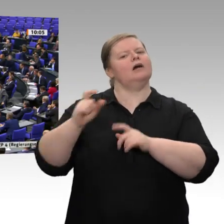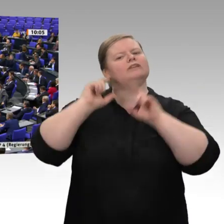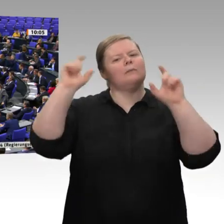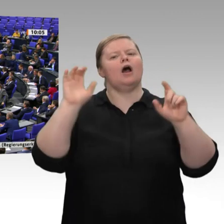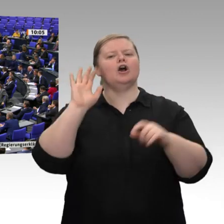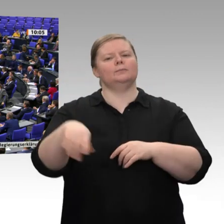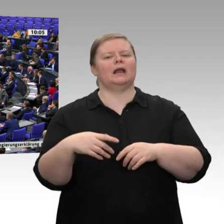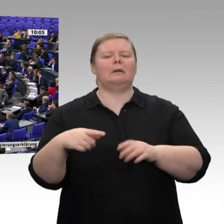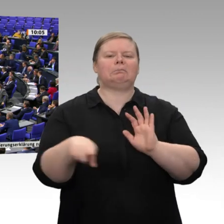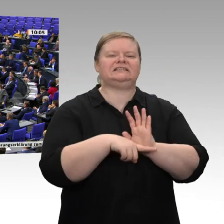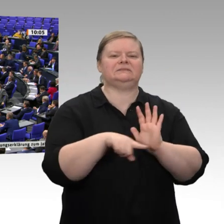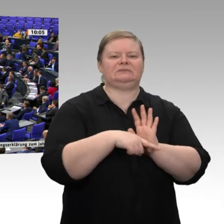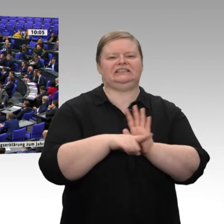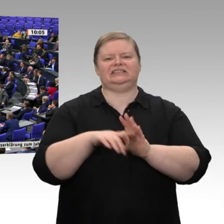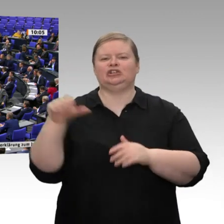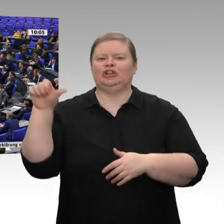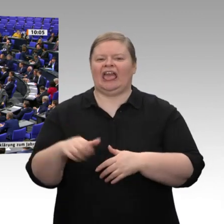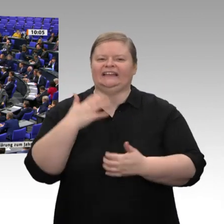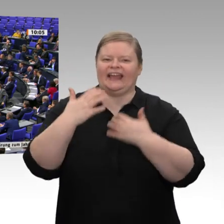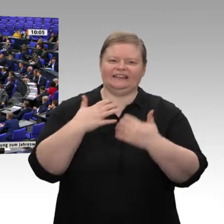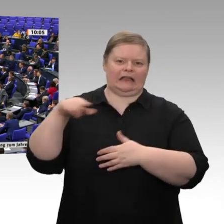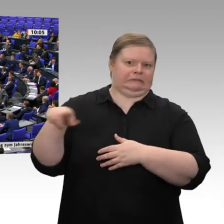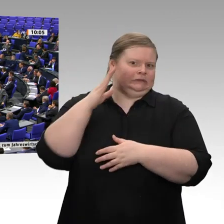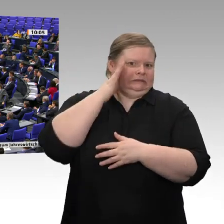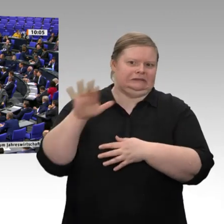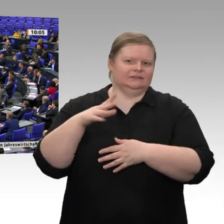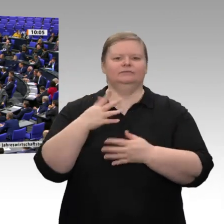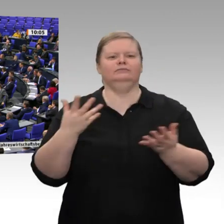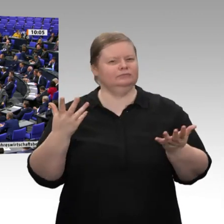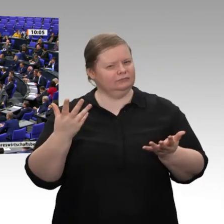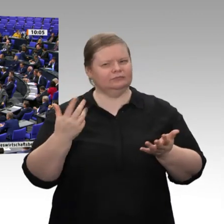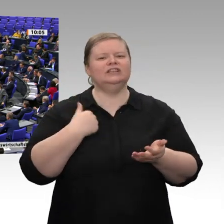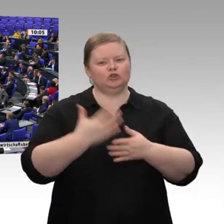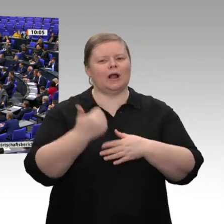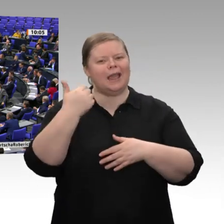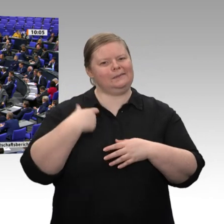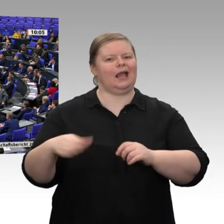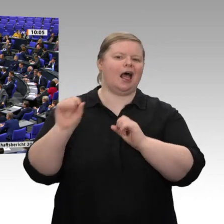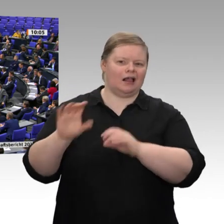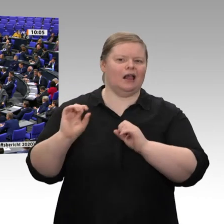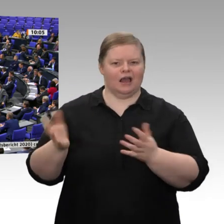es dann, wenn ein Oppositionspolitiker vom Rednerpult aus die Wirtschaft - in Anführungszeichen schlecht redet, es der